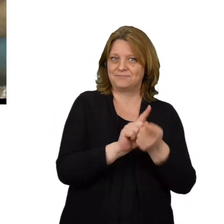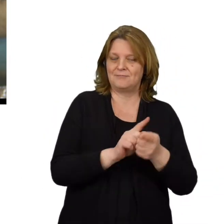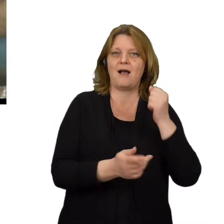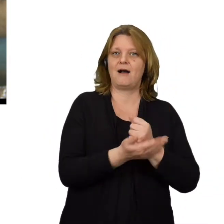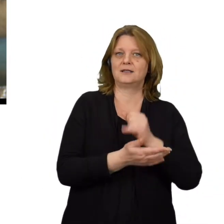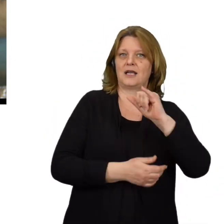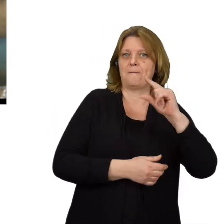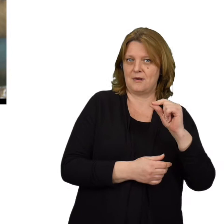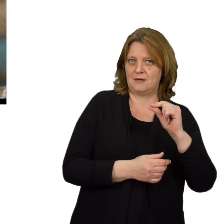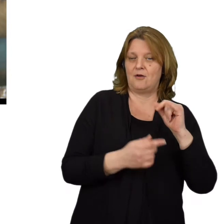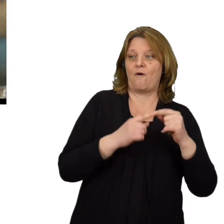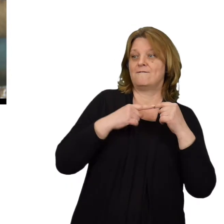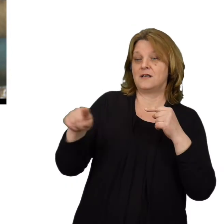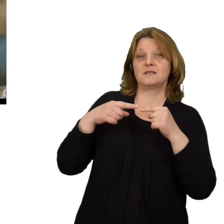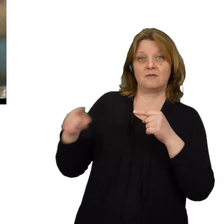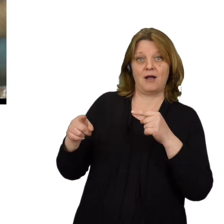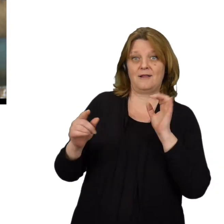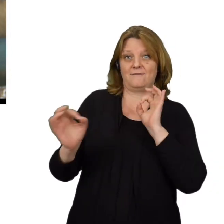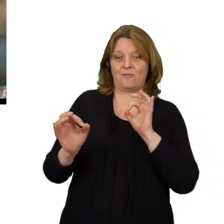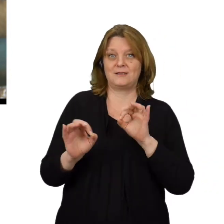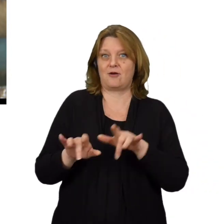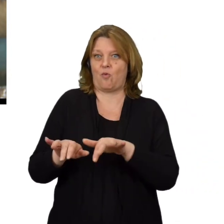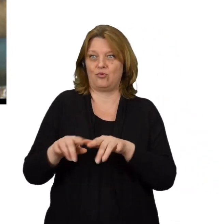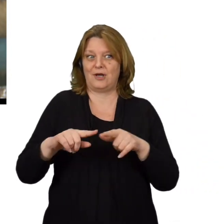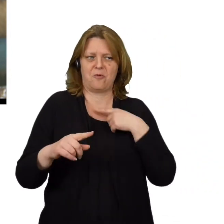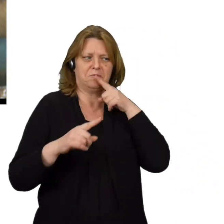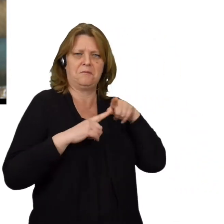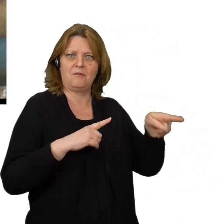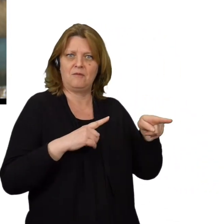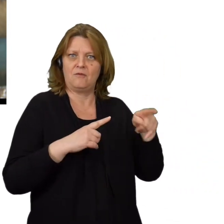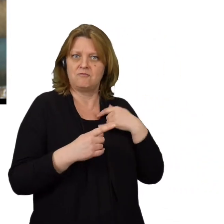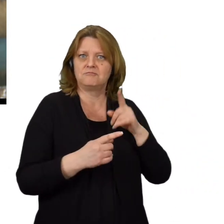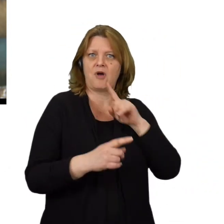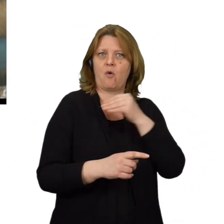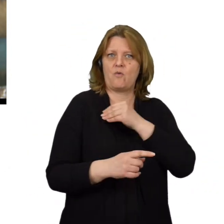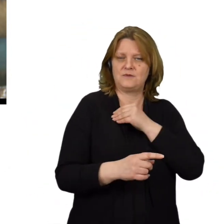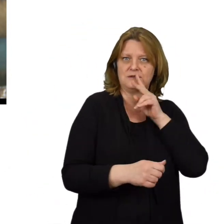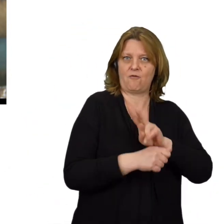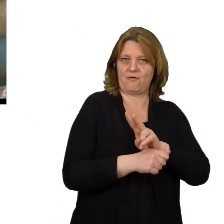czyli wysyłanie komunikatów do komputera z adresu IP, który sugeruje, że wiadomość pochodzi z zaufanego źródła.